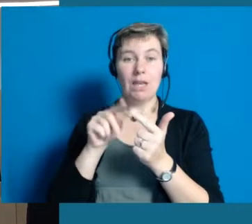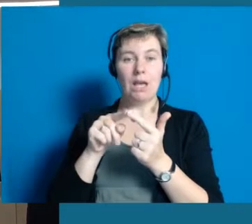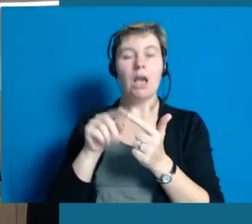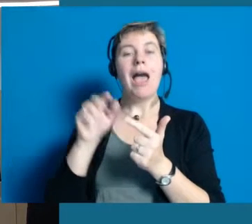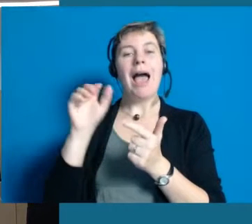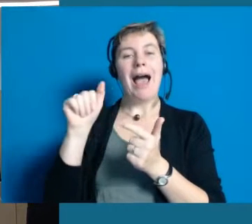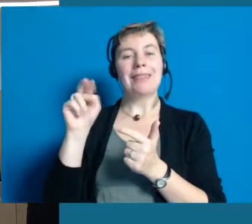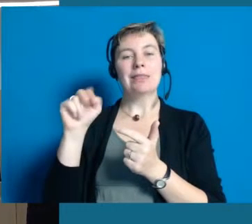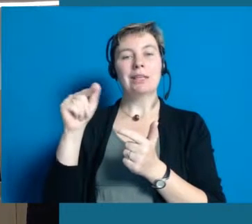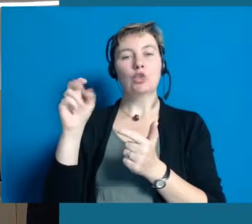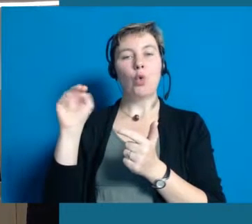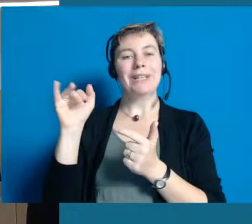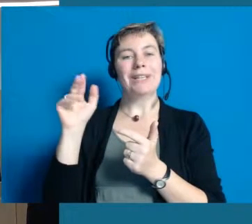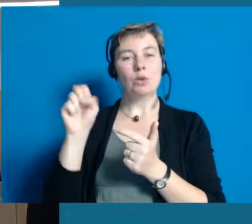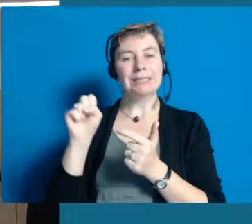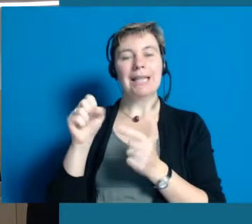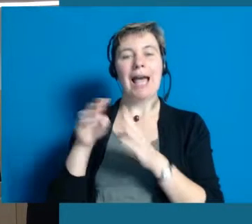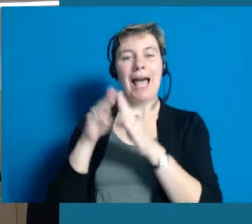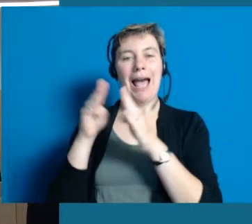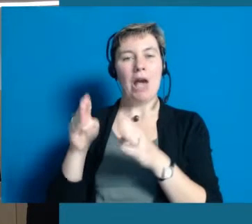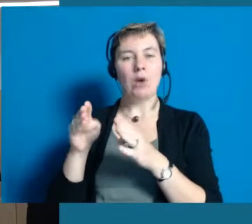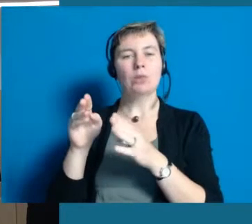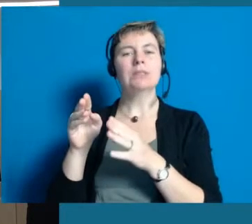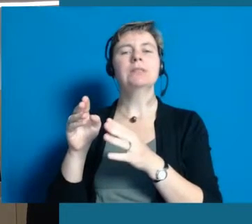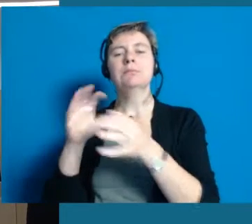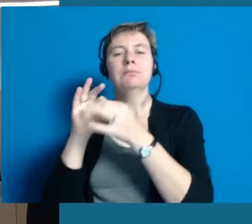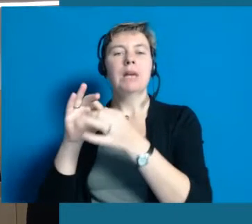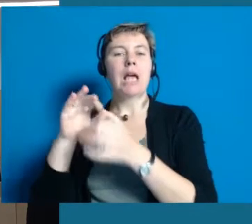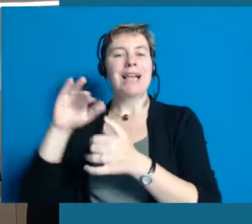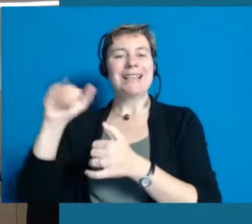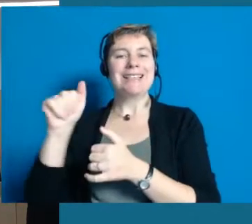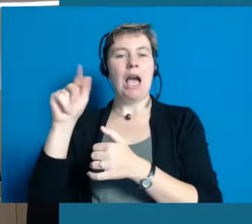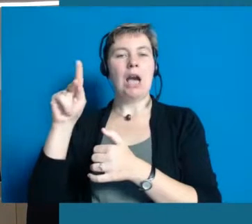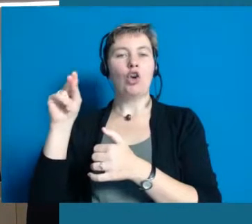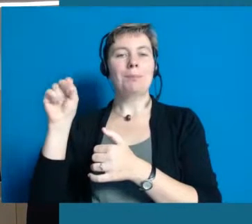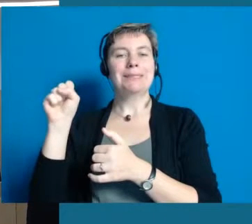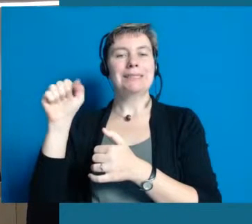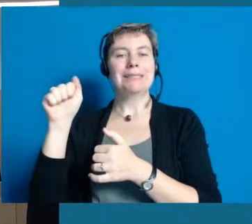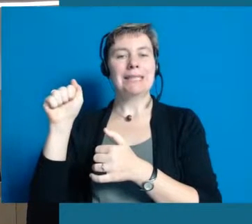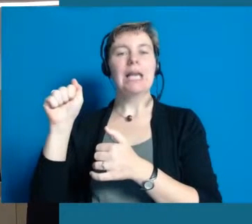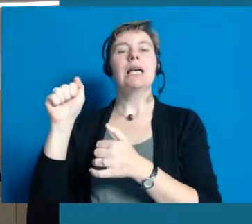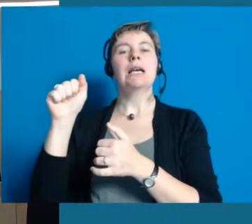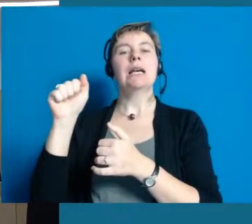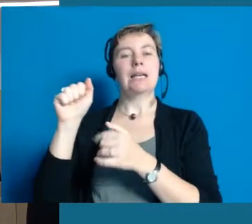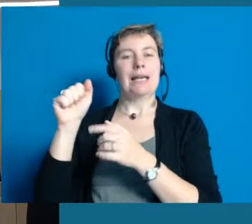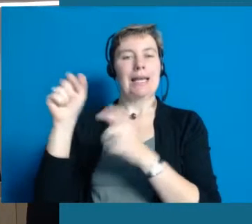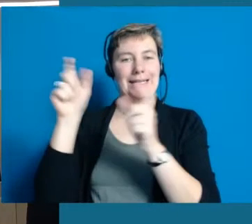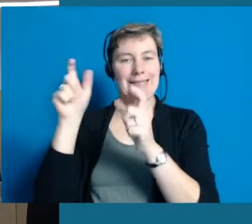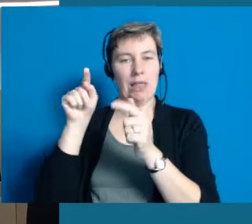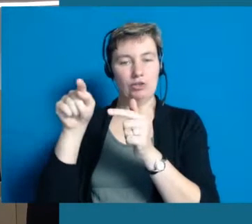Der eine Projektpartner ist das Antonius-Haus, einer Einrichtung der Josefs-Gesellschaft, seit über 100 Jahren in Hochheim.